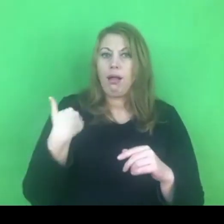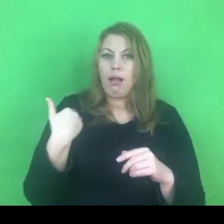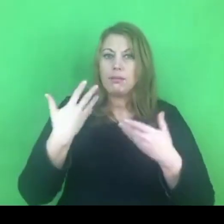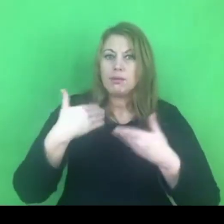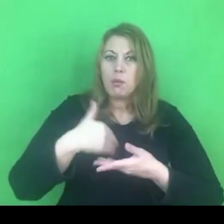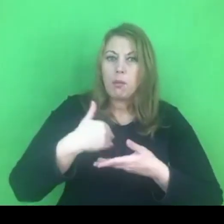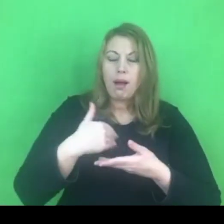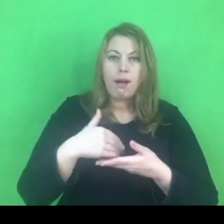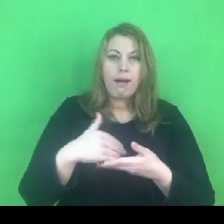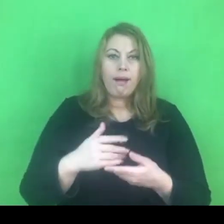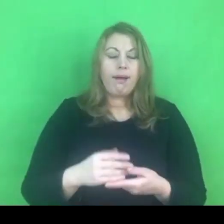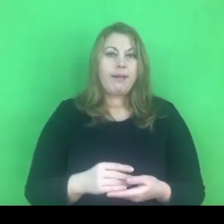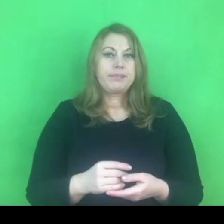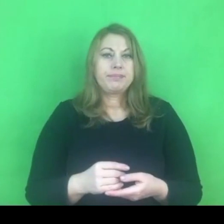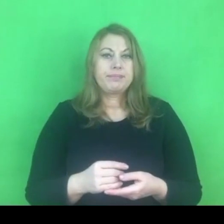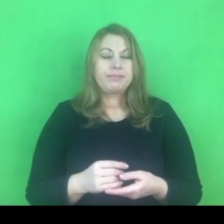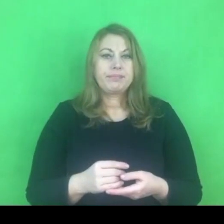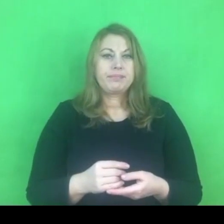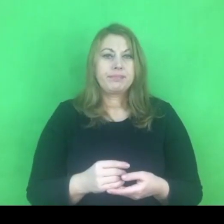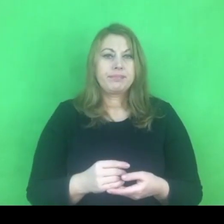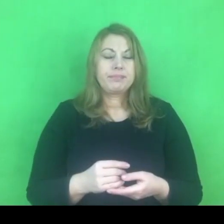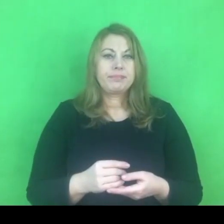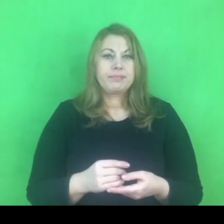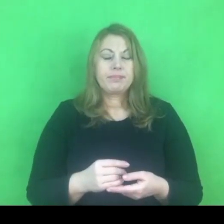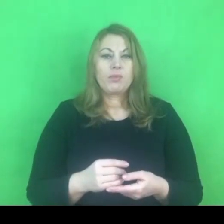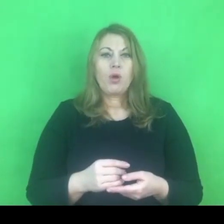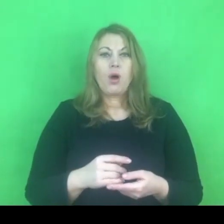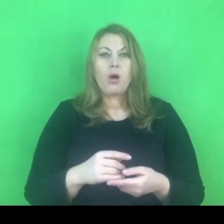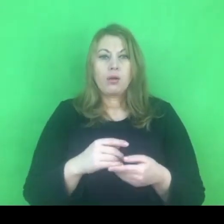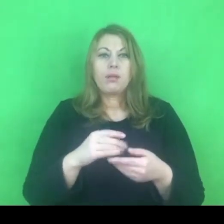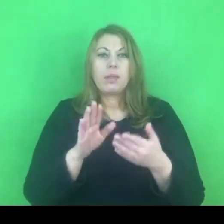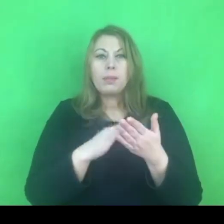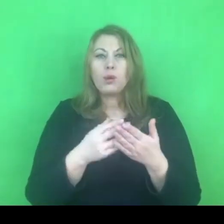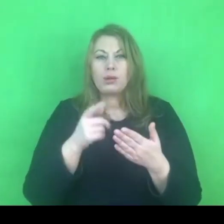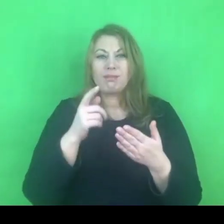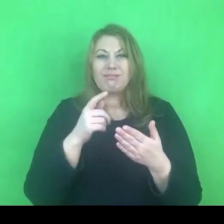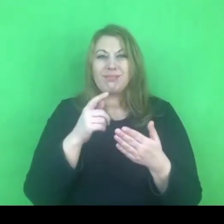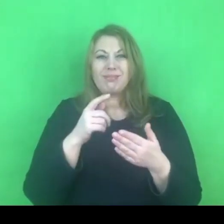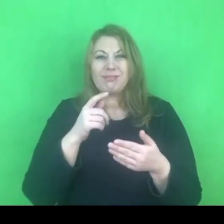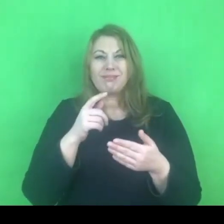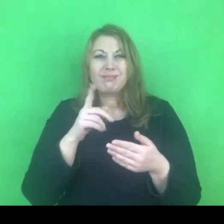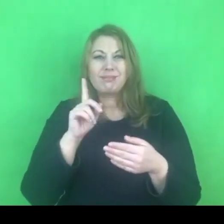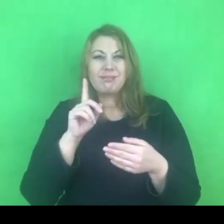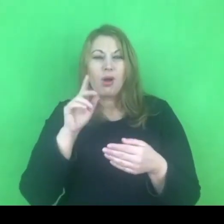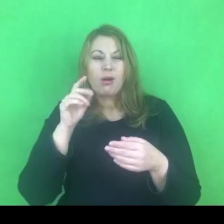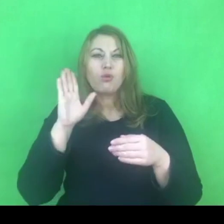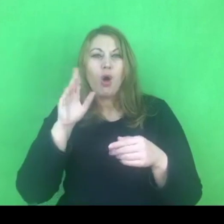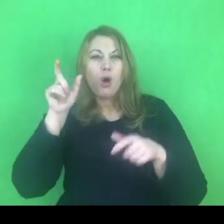wtedy sprawca, osoba stosująca przemoc, będzie bardzo bronić tej granicy.